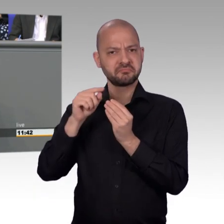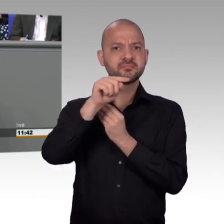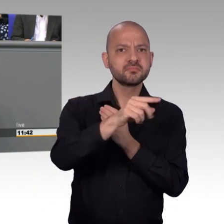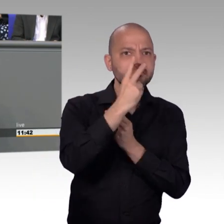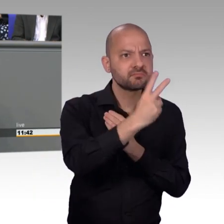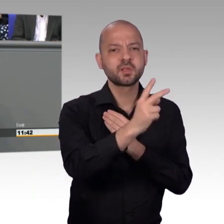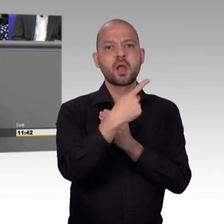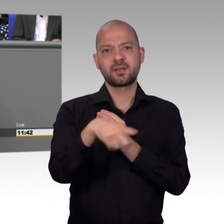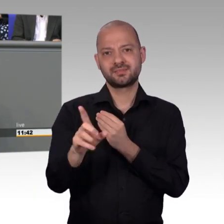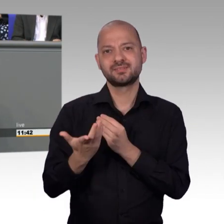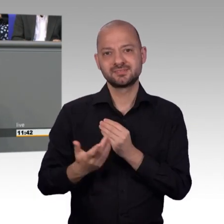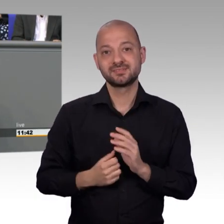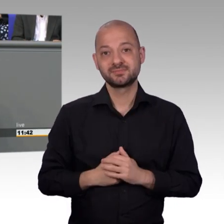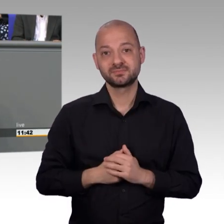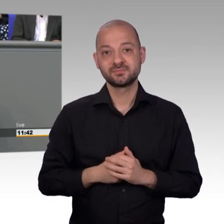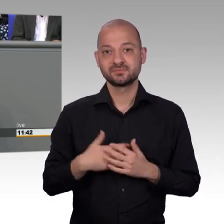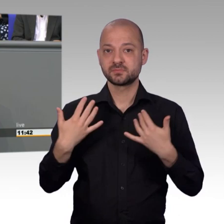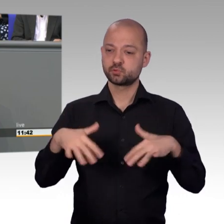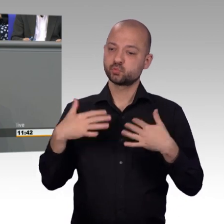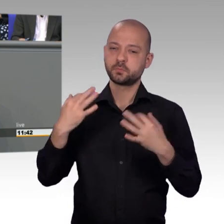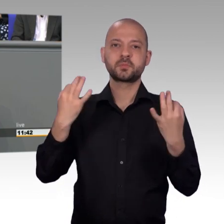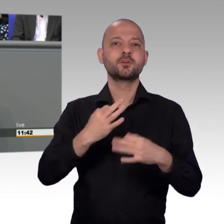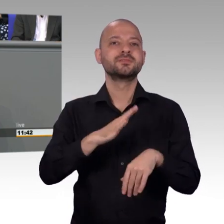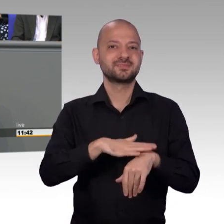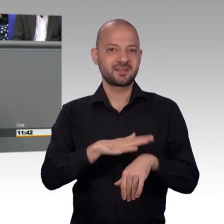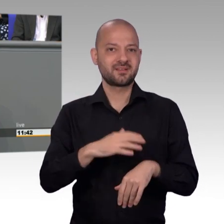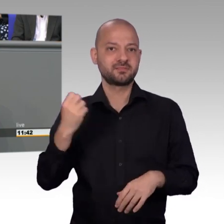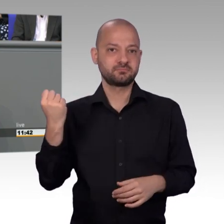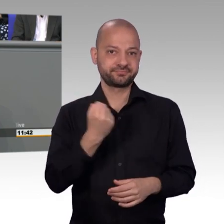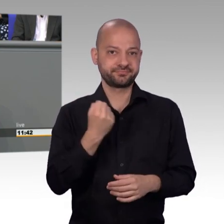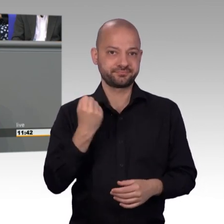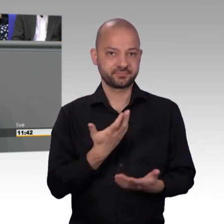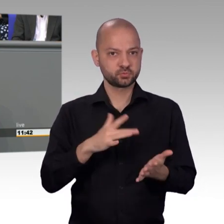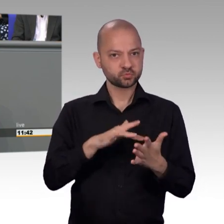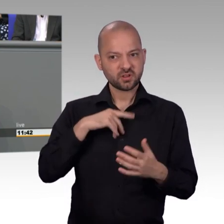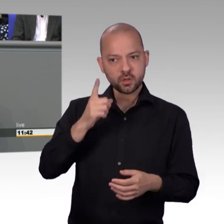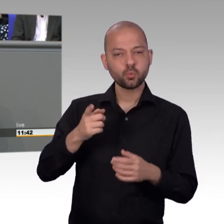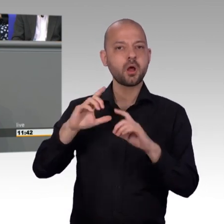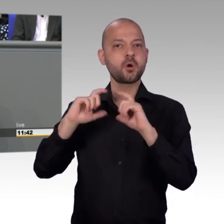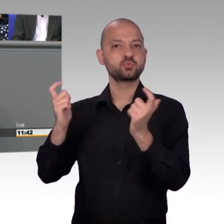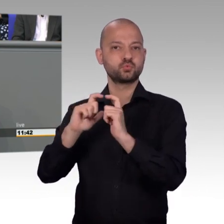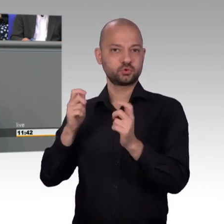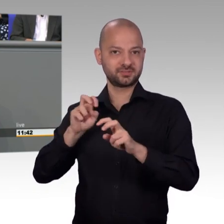Wertschätzung, denn wir alle wissen auch erfahrungsgemäß reißen sich nur die Wenigsten in den Fraktionen um die Arbeit